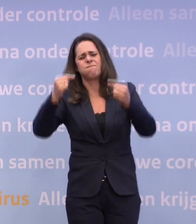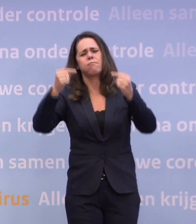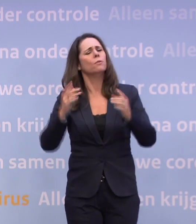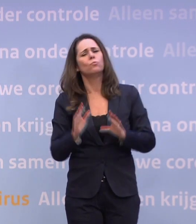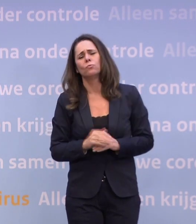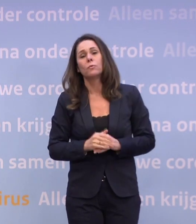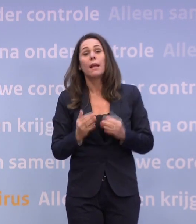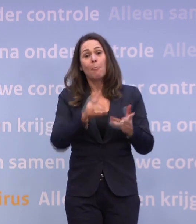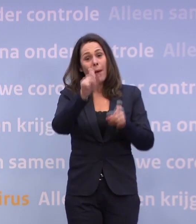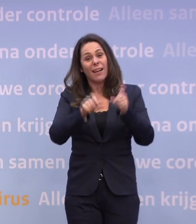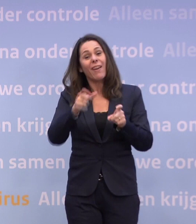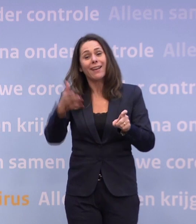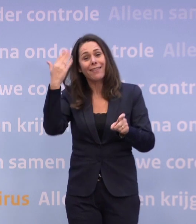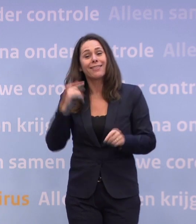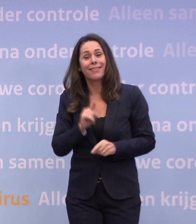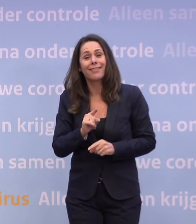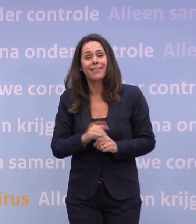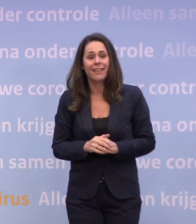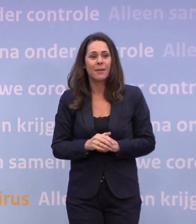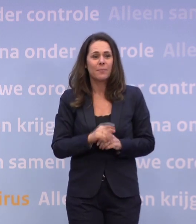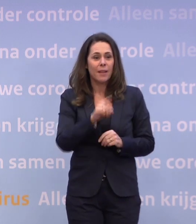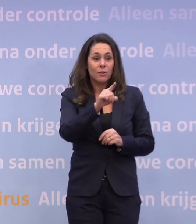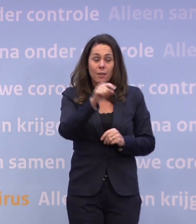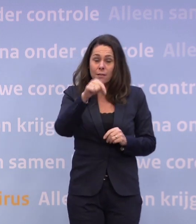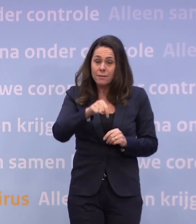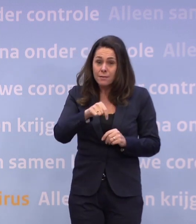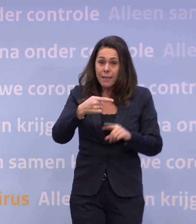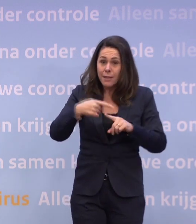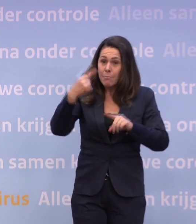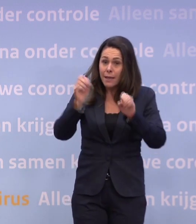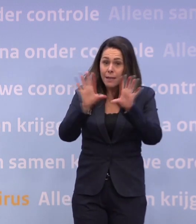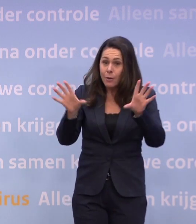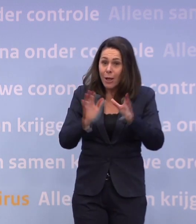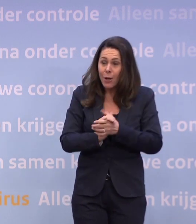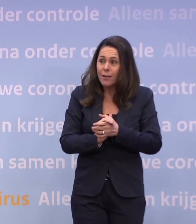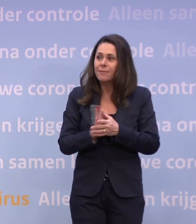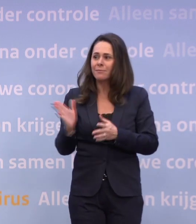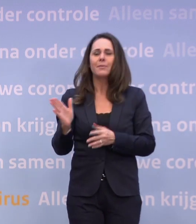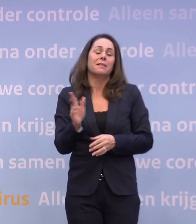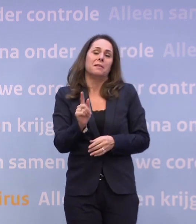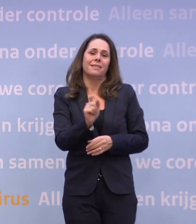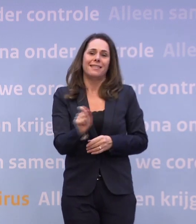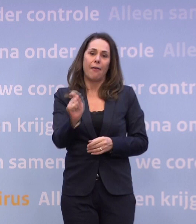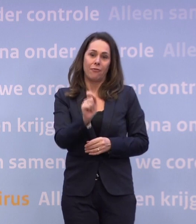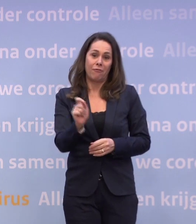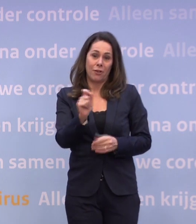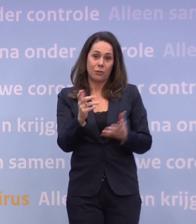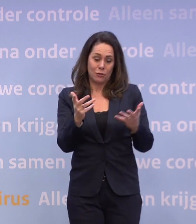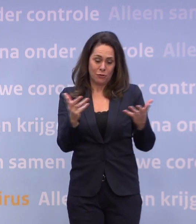Een aantal weken knetterde het, het was nu een goeie discussie. Het was veel helderder? Ja, maar de cijfers zijn ook wel heel sombermakend, dacht ik, hè.